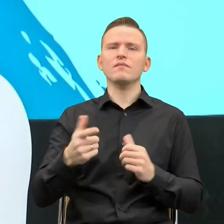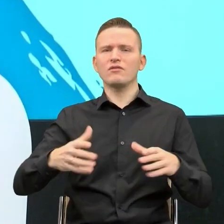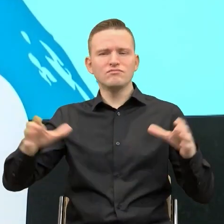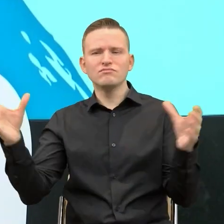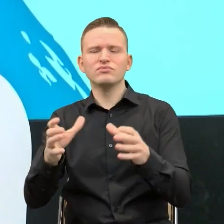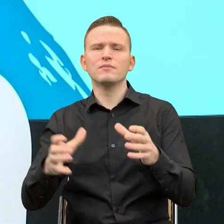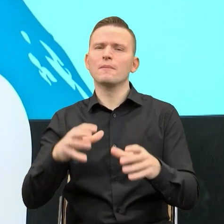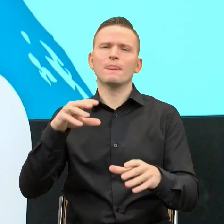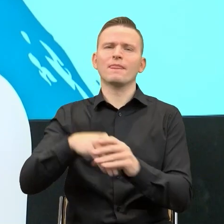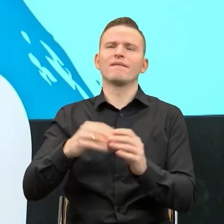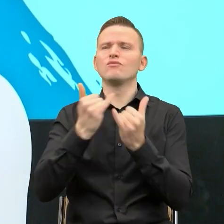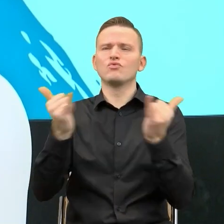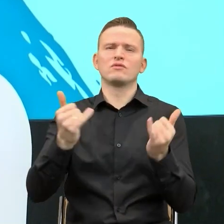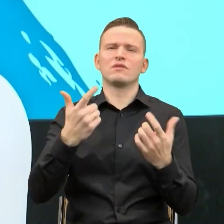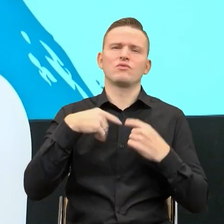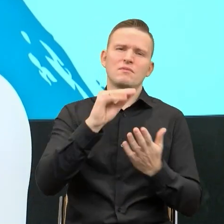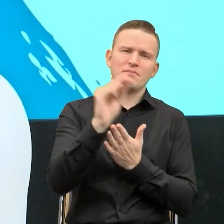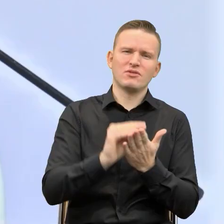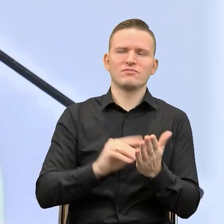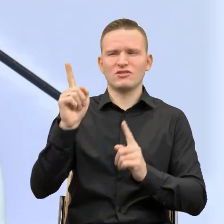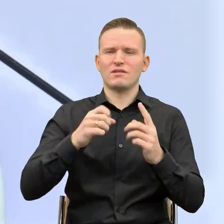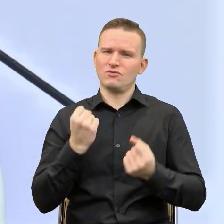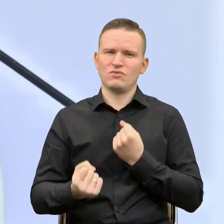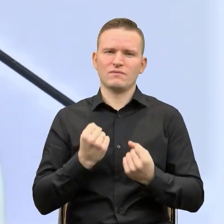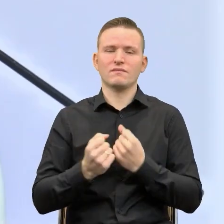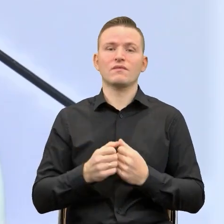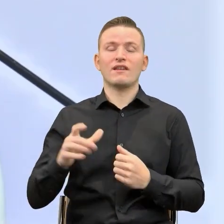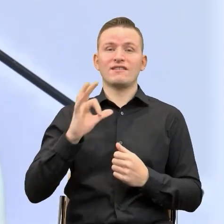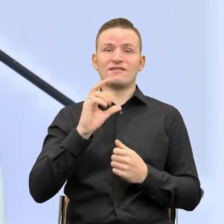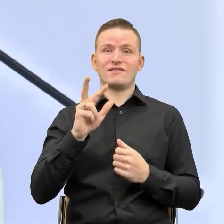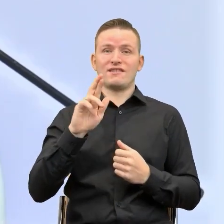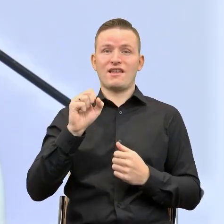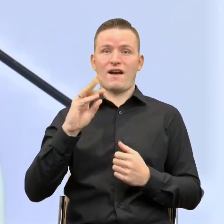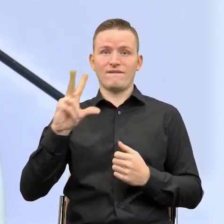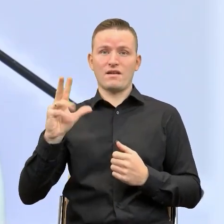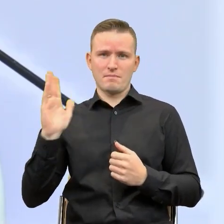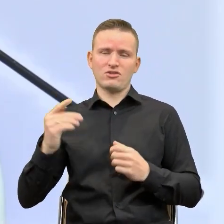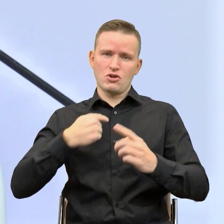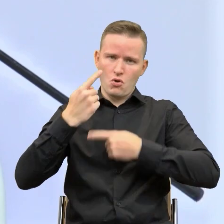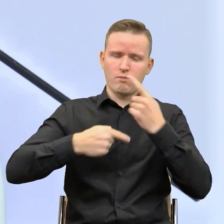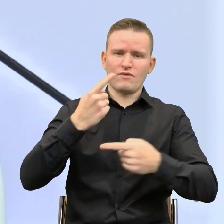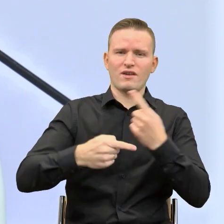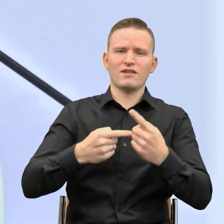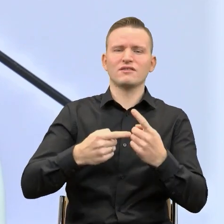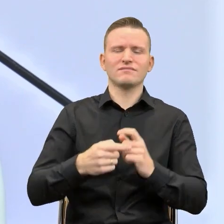różnie bywa i bywa czasem ciężko opowie nam Pani Krystyna Skrawek, która doskonale wie o tym, jak trudno jest czasem